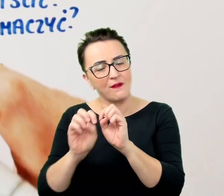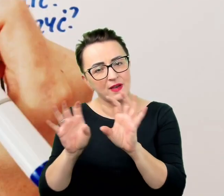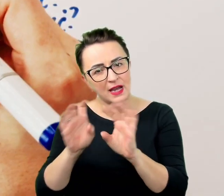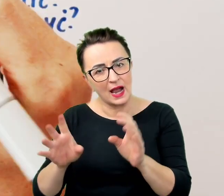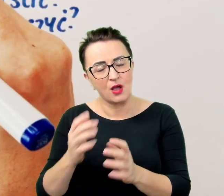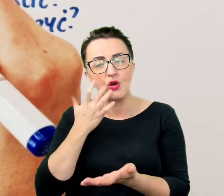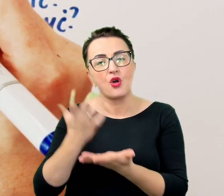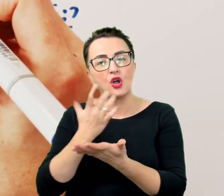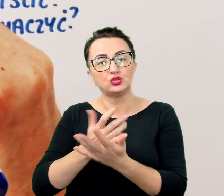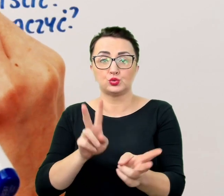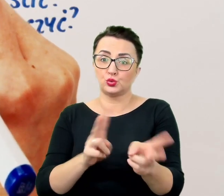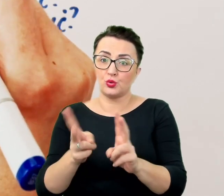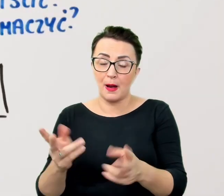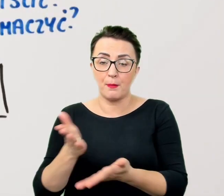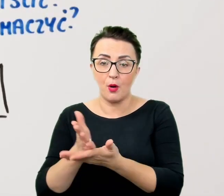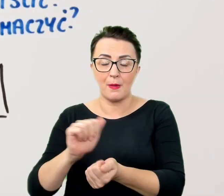albo upewnić się, czy wszystko jest jasne.